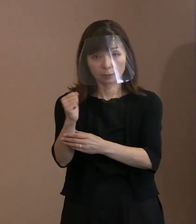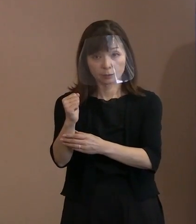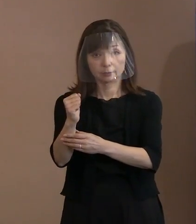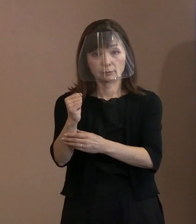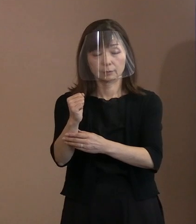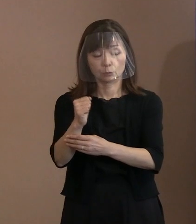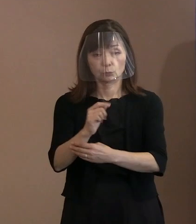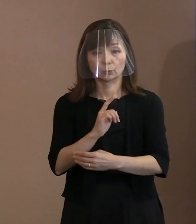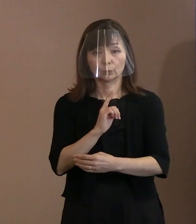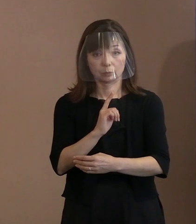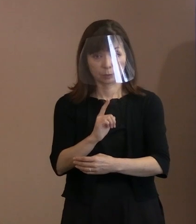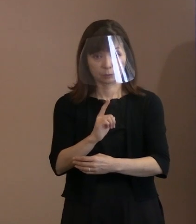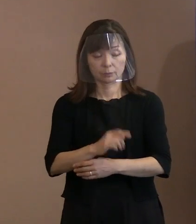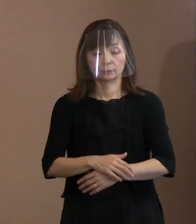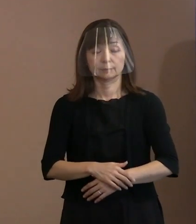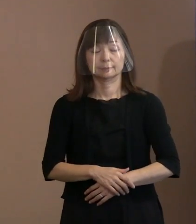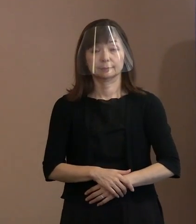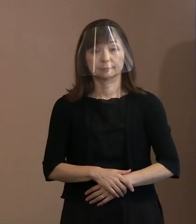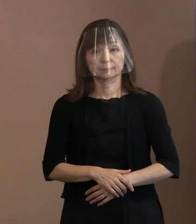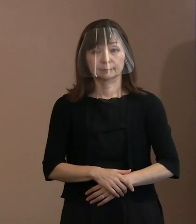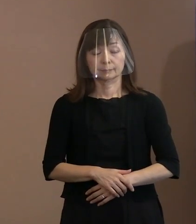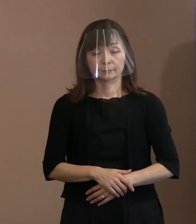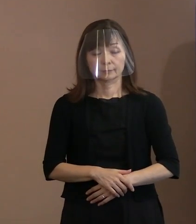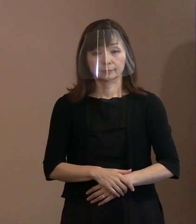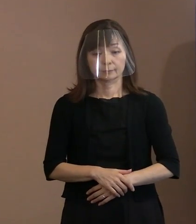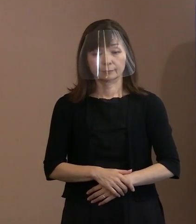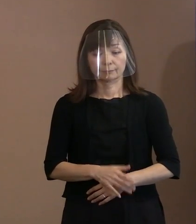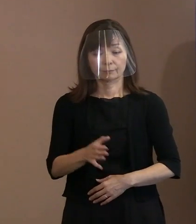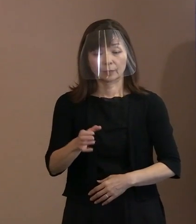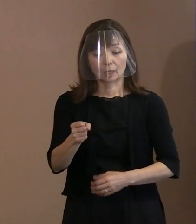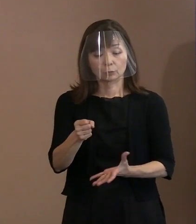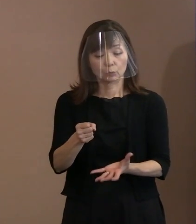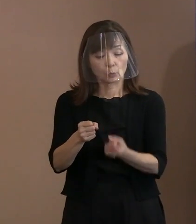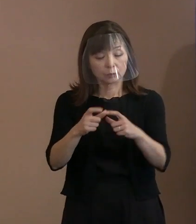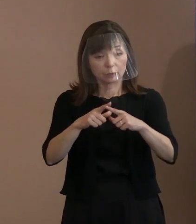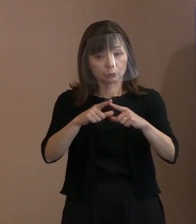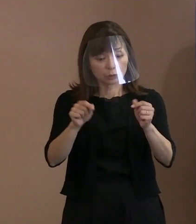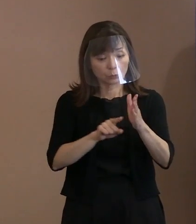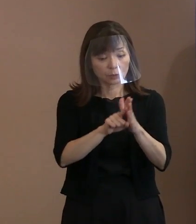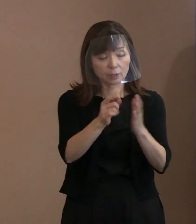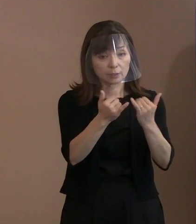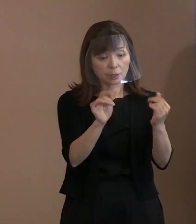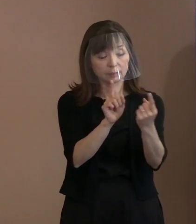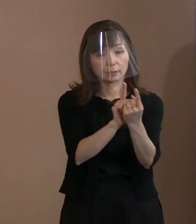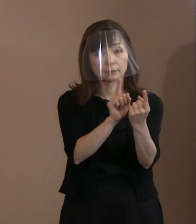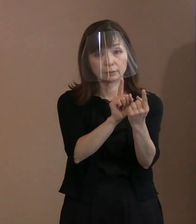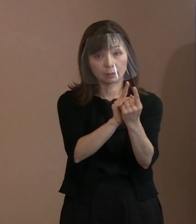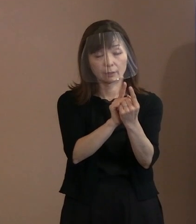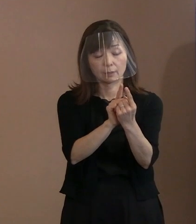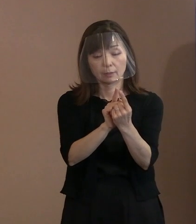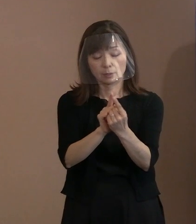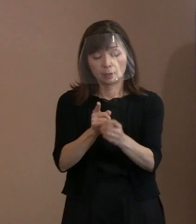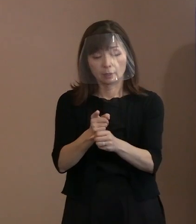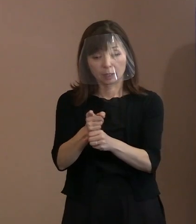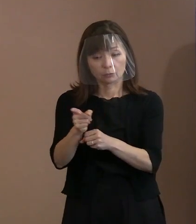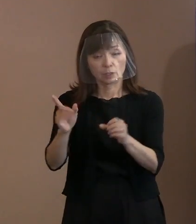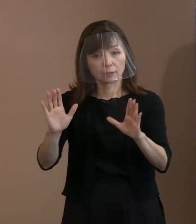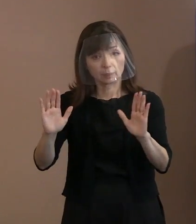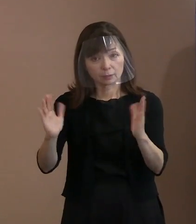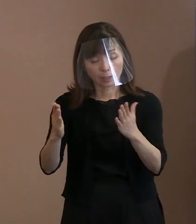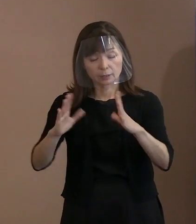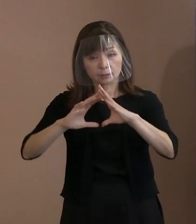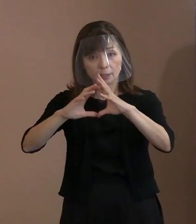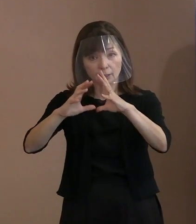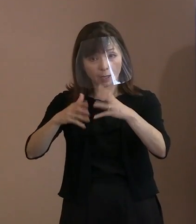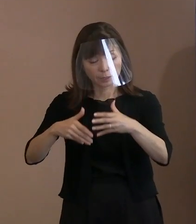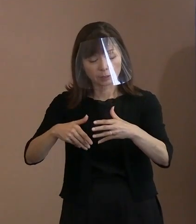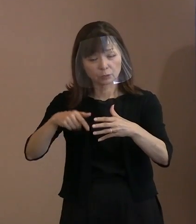核保有国の為政者に対しては､ 核兵器のない世界を夢物語にするのではなく､